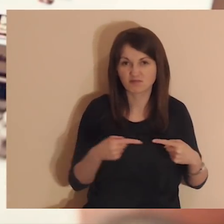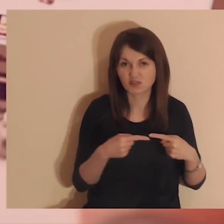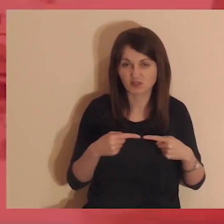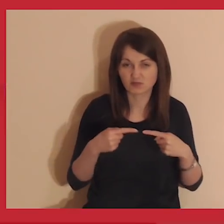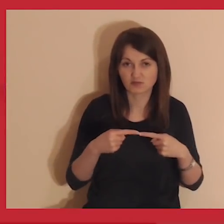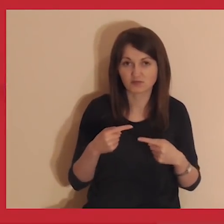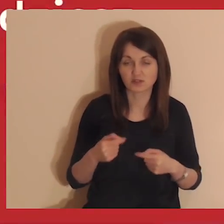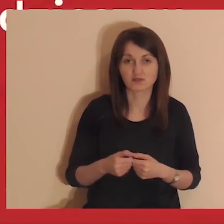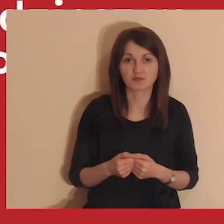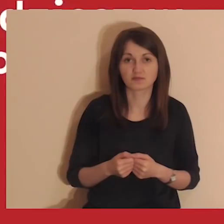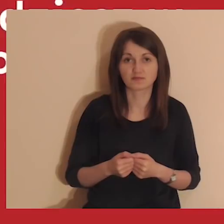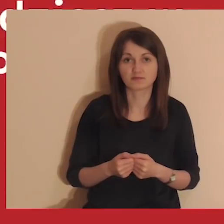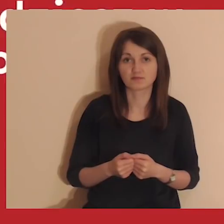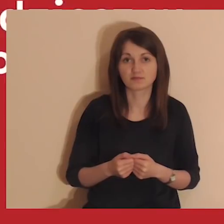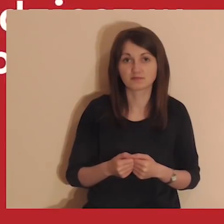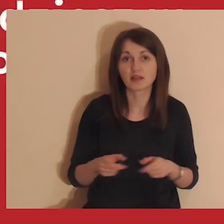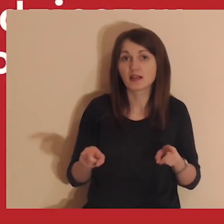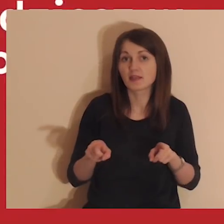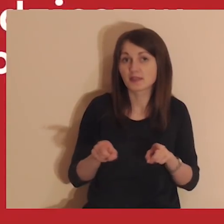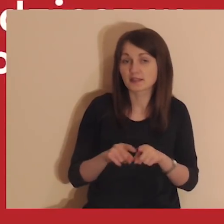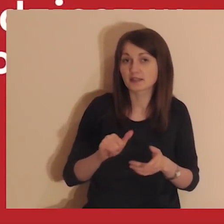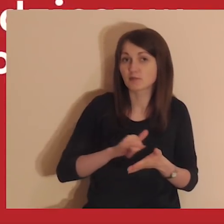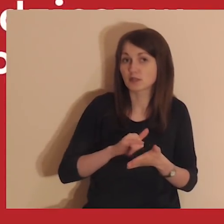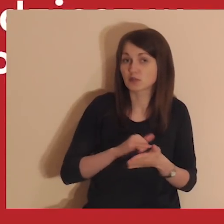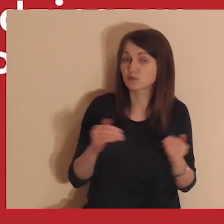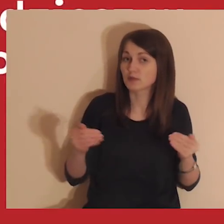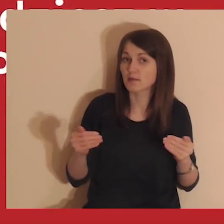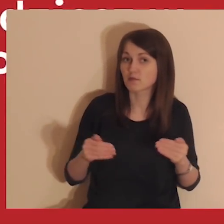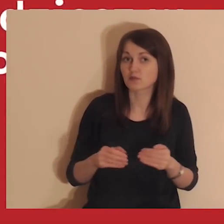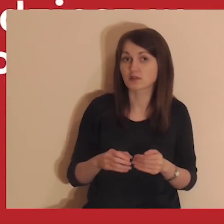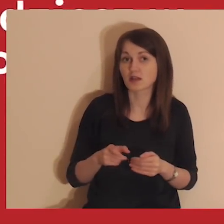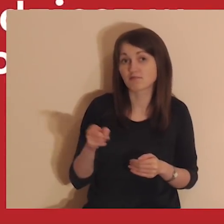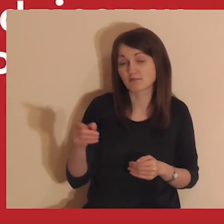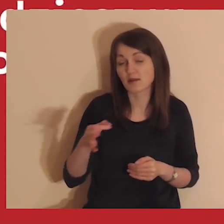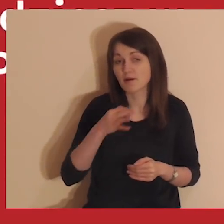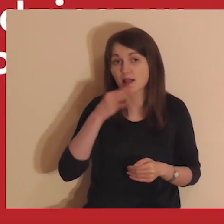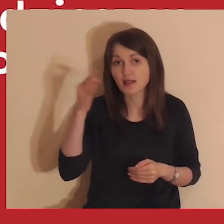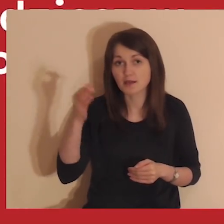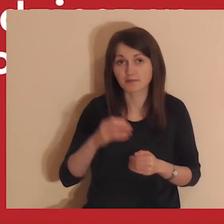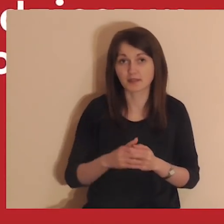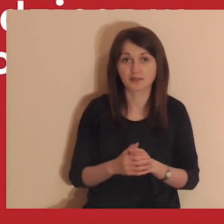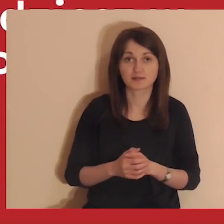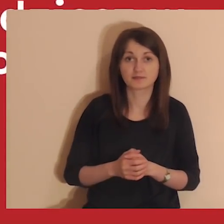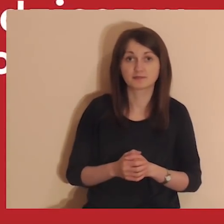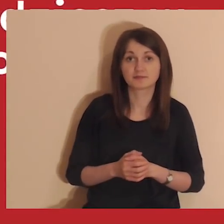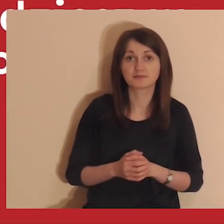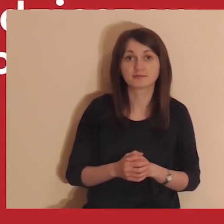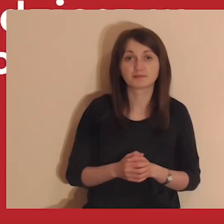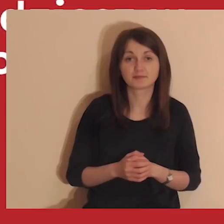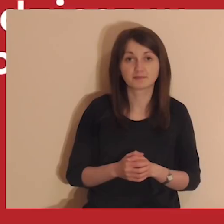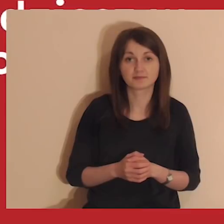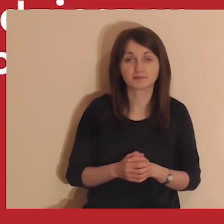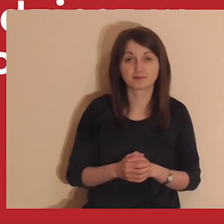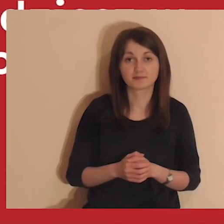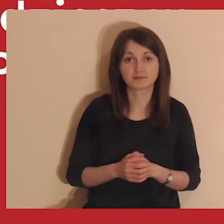Streaming medytacji jest także na YouTube. Są tam lepsze warunki do medytowania. Link znajdziesz w opisie postu.